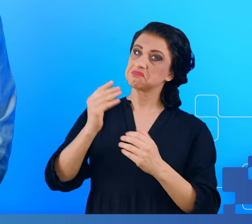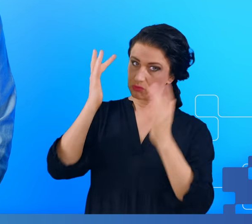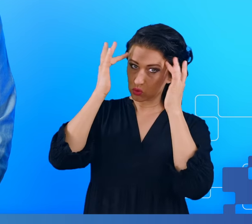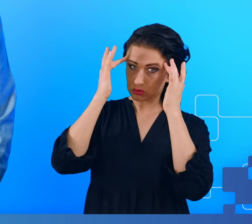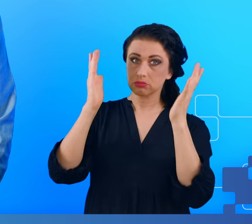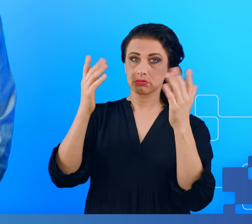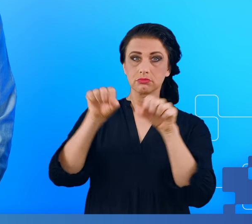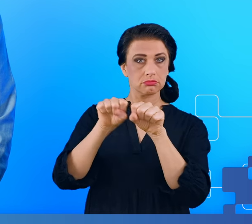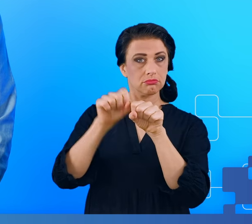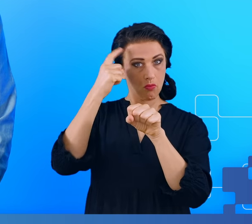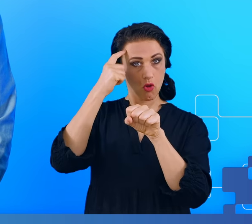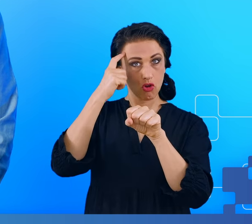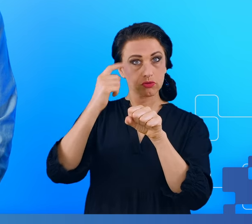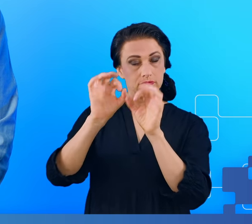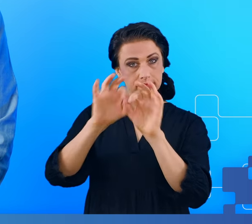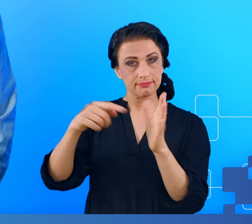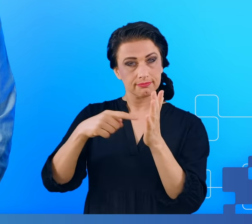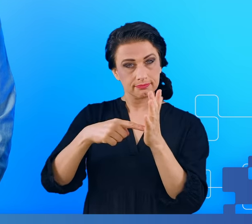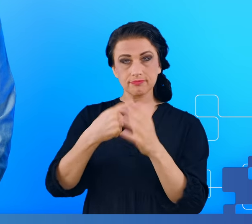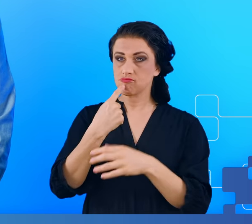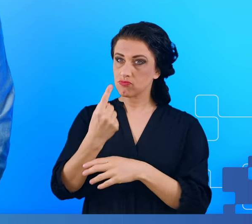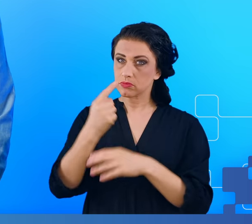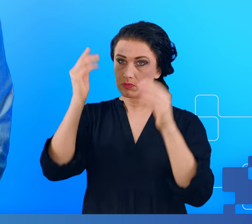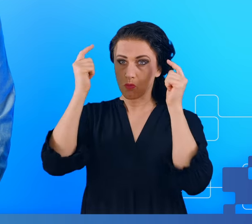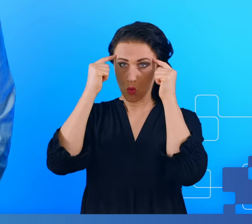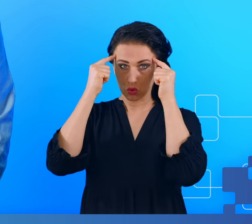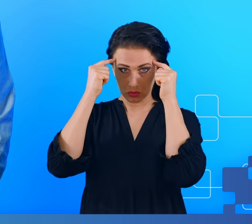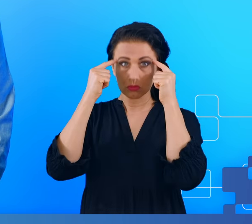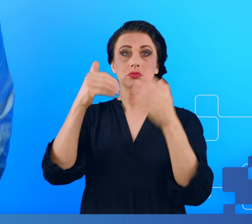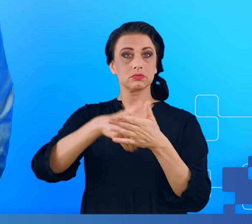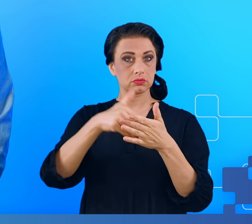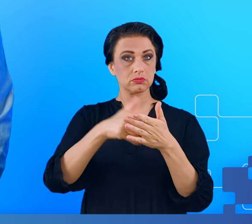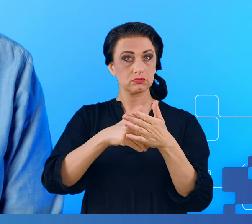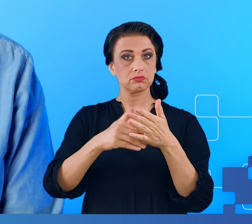określić: ten mózg zachowuje się tak, jak mózg z mgłą mózgową, ten